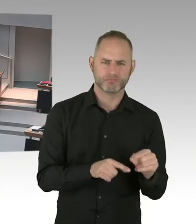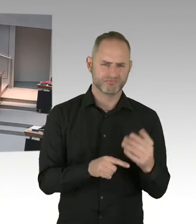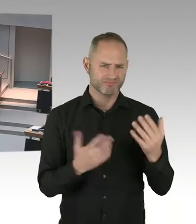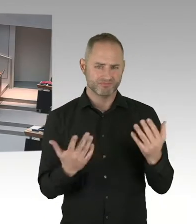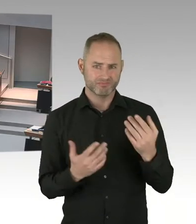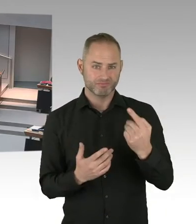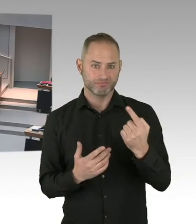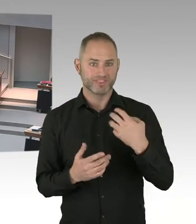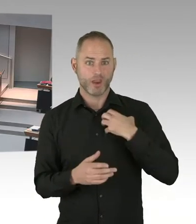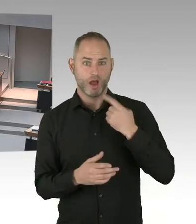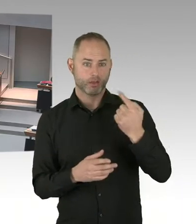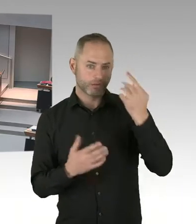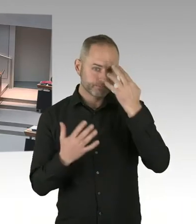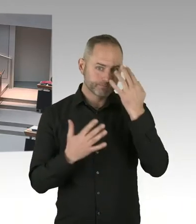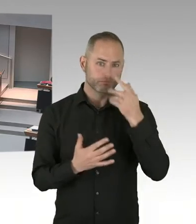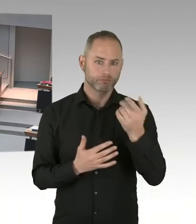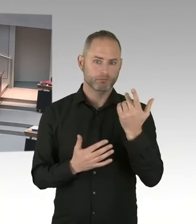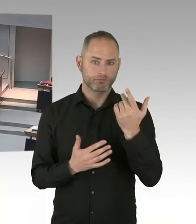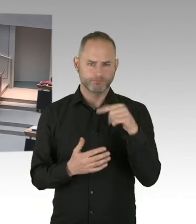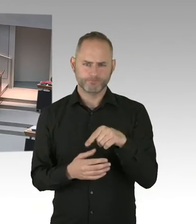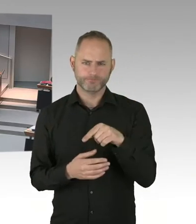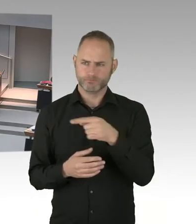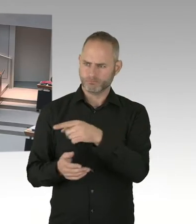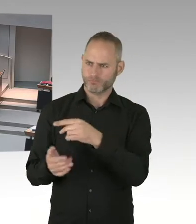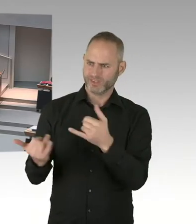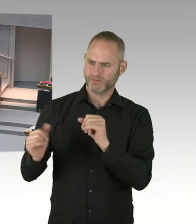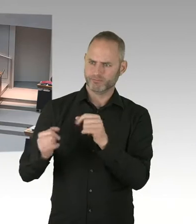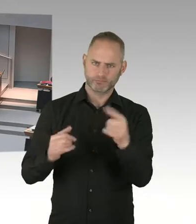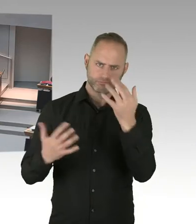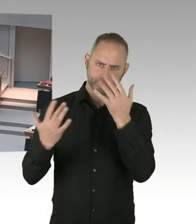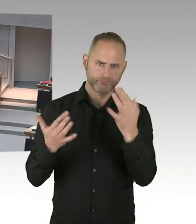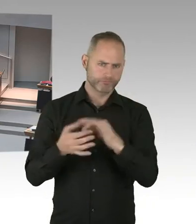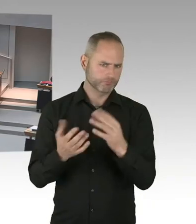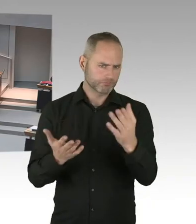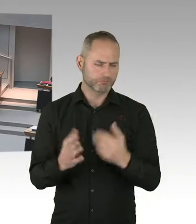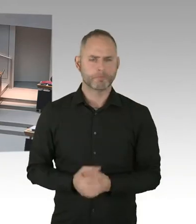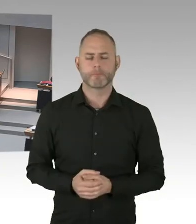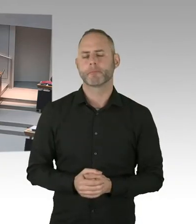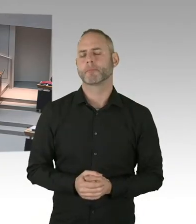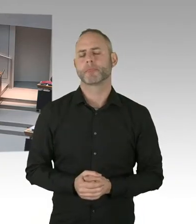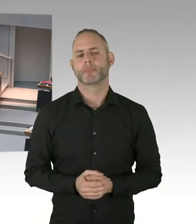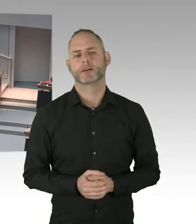Und das ist auch richtig, wie Sie, Herr Zillich es dargestellt haben, dass dieses in einer anderen Rechtssphäre stattfindet.